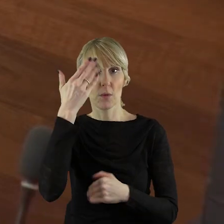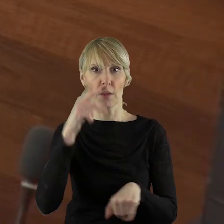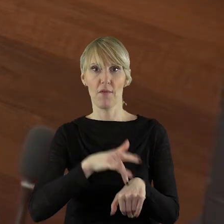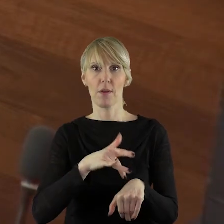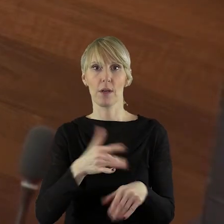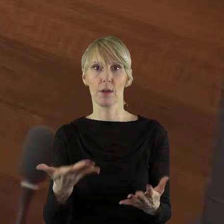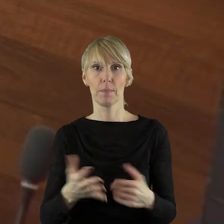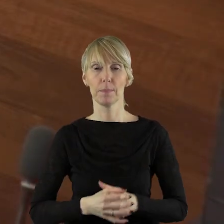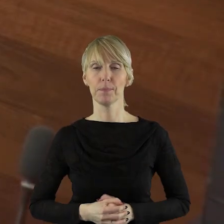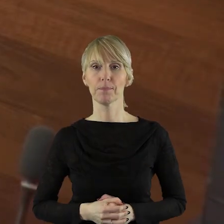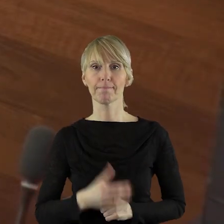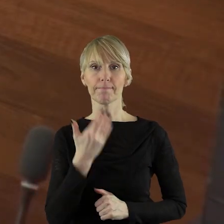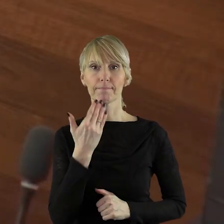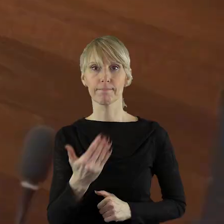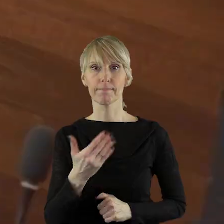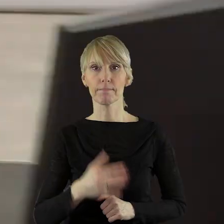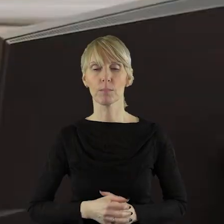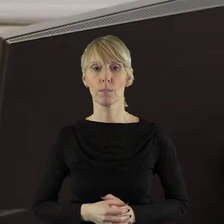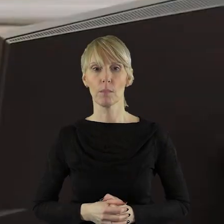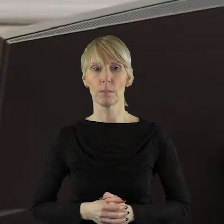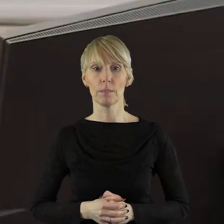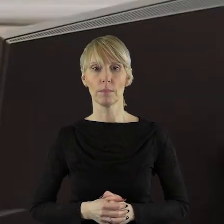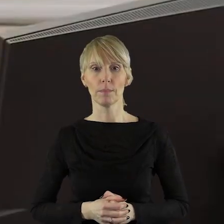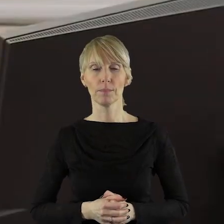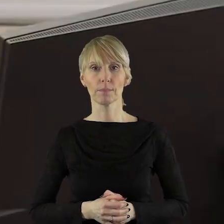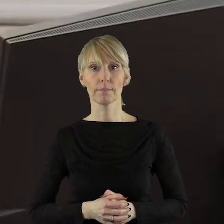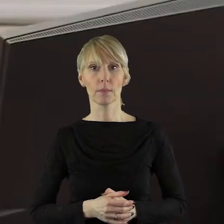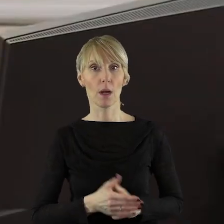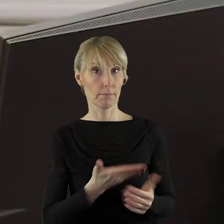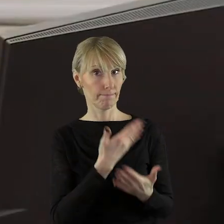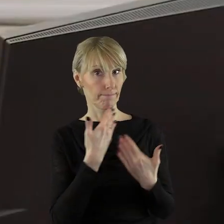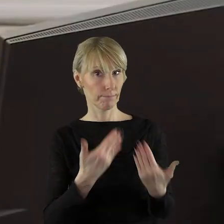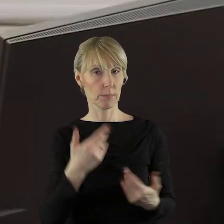Dziękuję.Dziękuję bardzo. Przypominam państwu radnym,